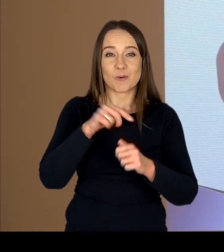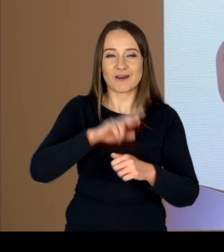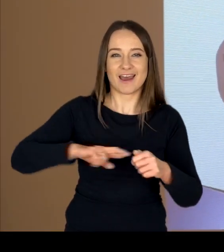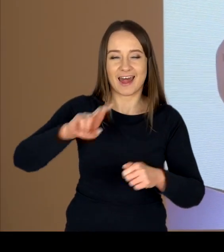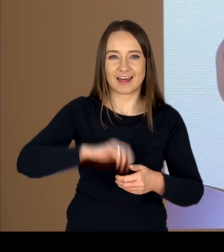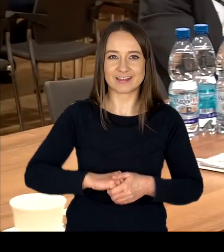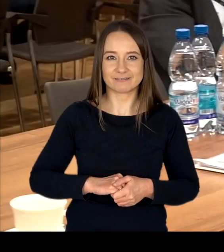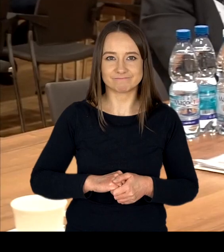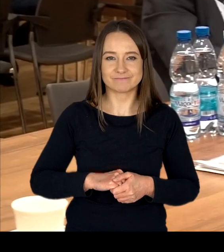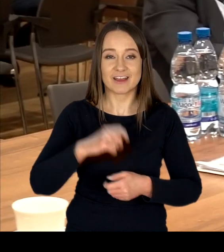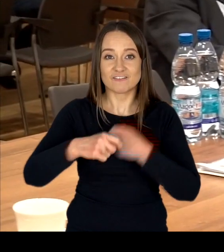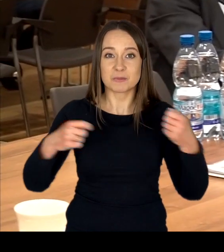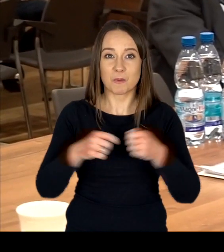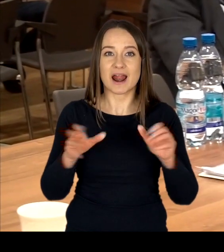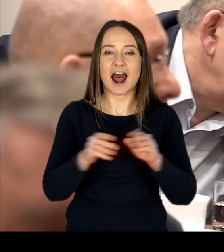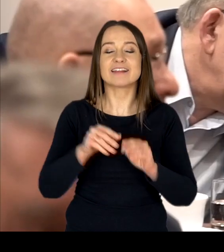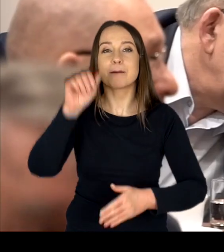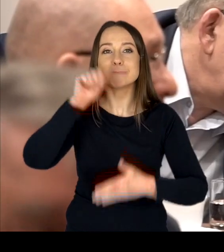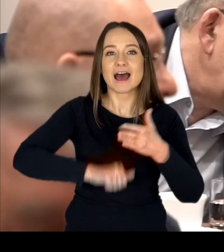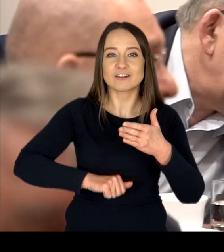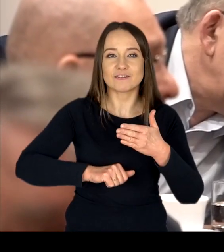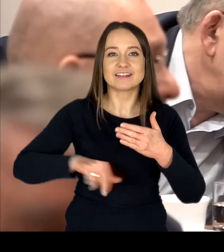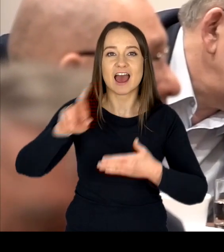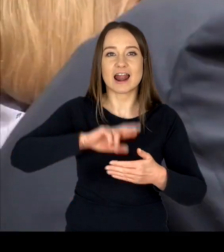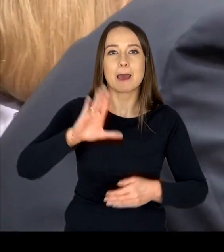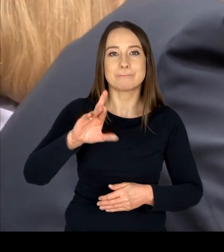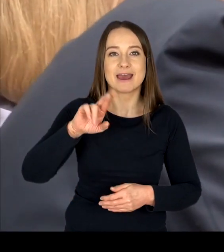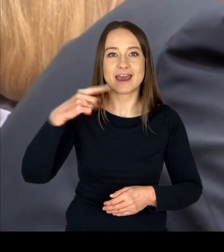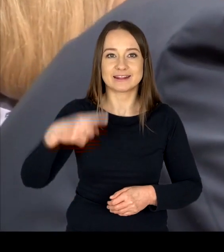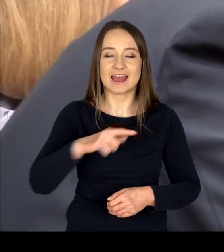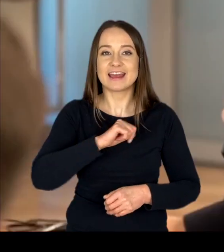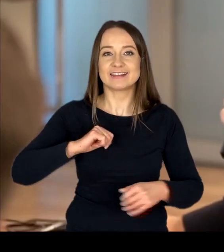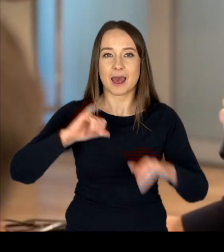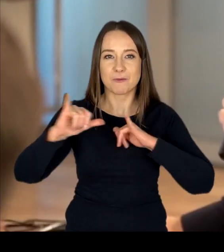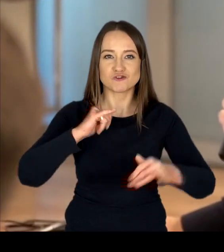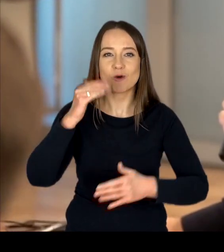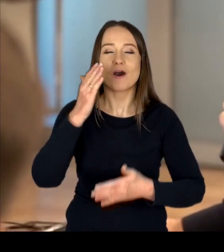Współpracując z Mazowiecką Radą BRD oraz Samorządem Województwa